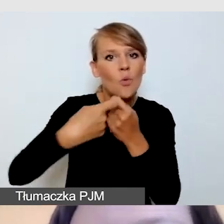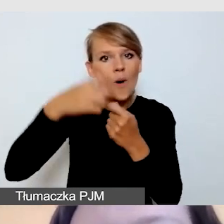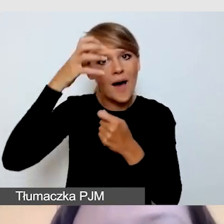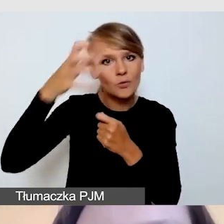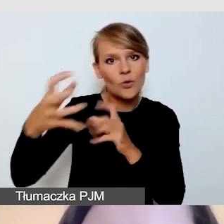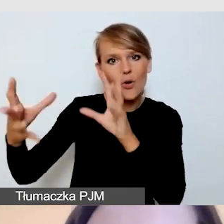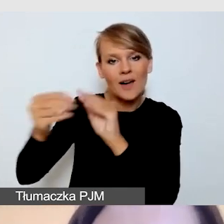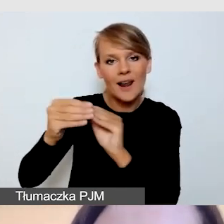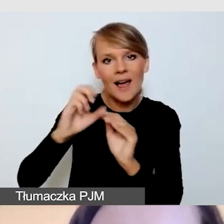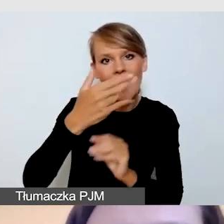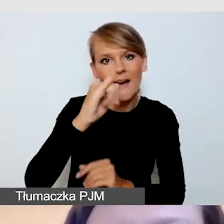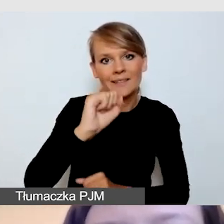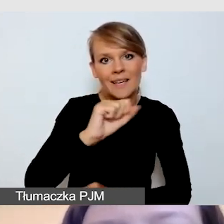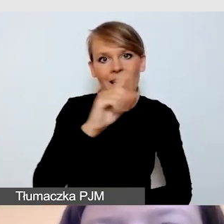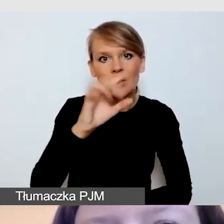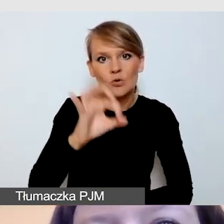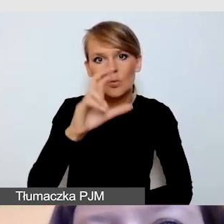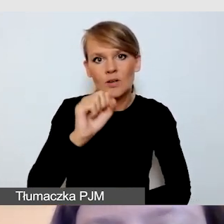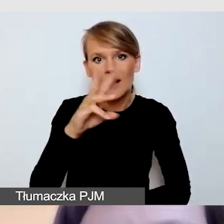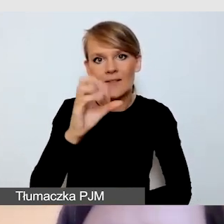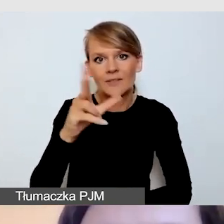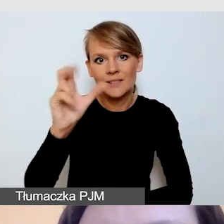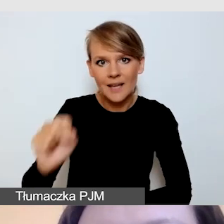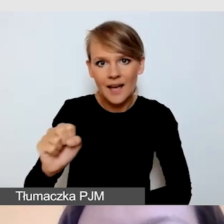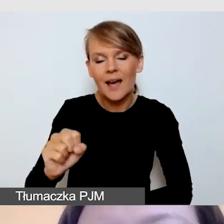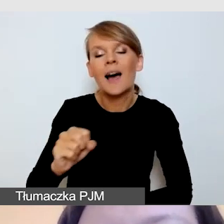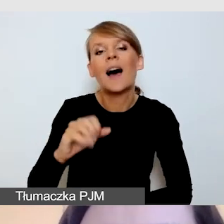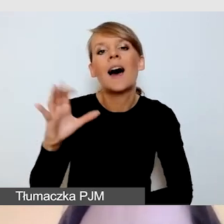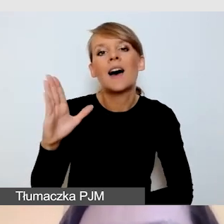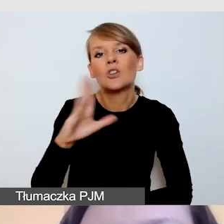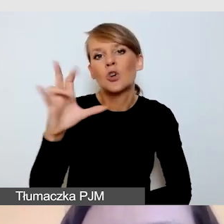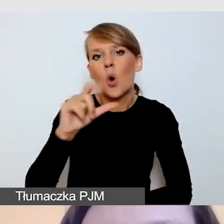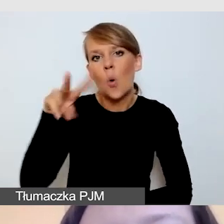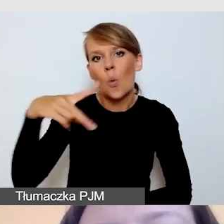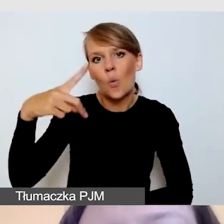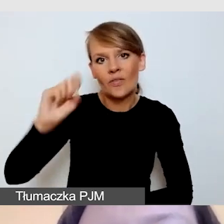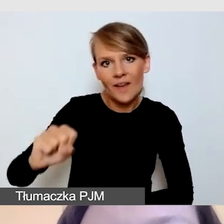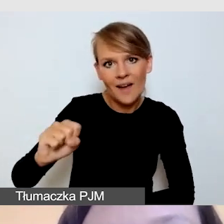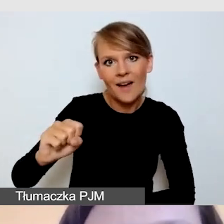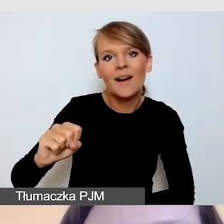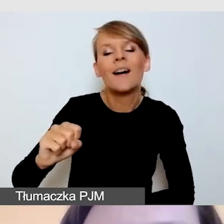jestem jedną ze współautorek list kontrolnych,